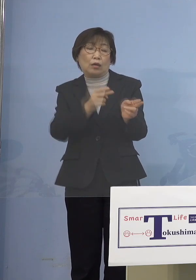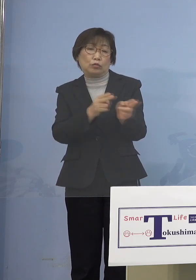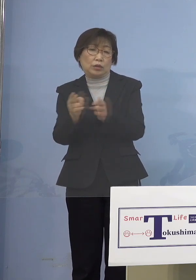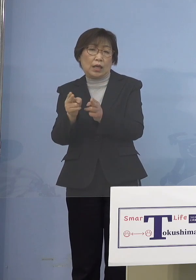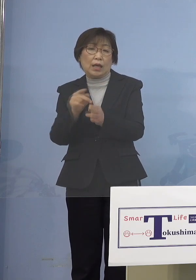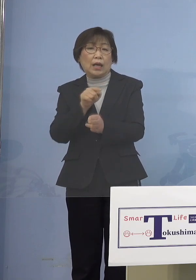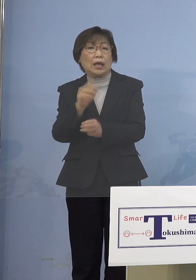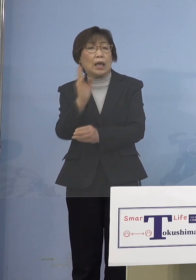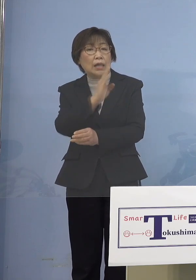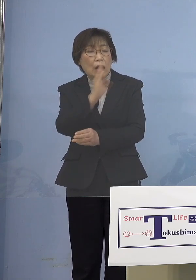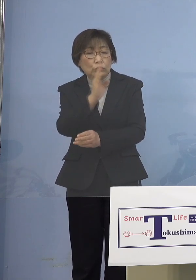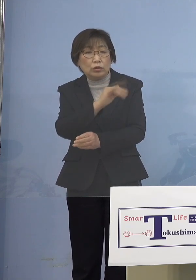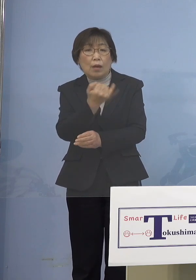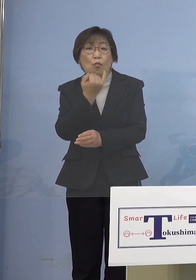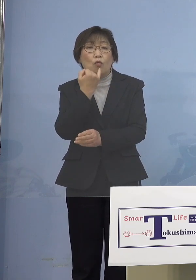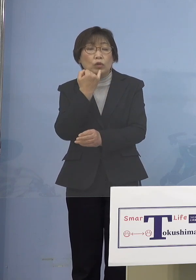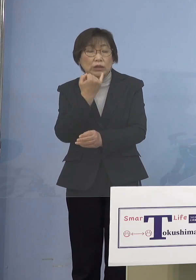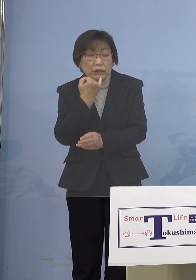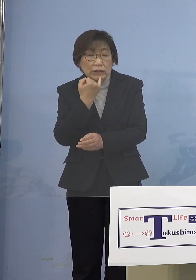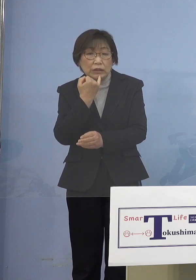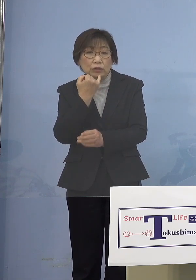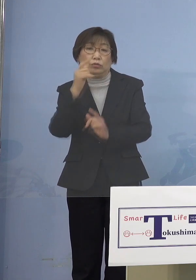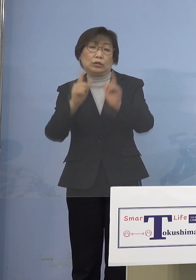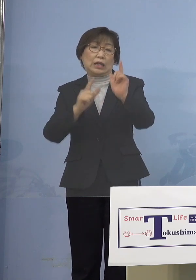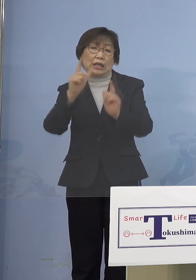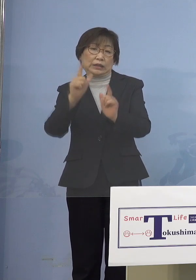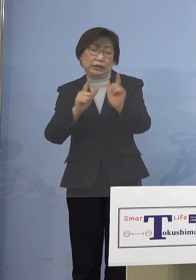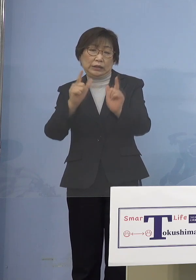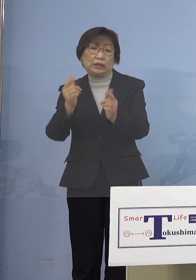そういった形をとらなければ この「第6波」にあった形の